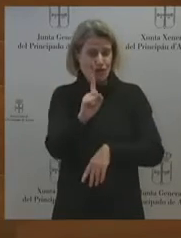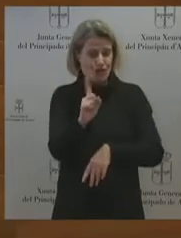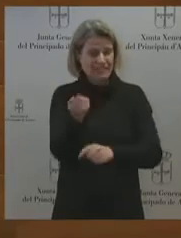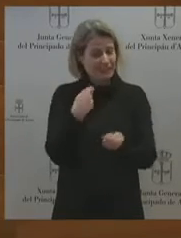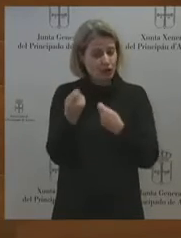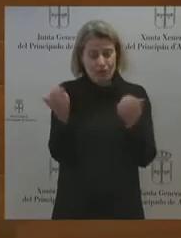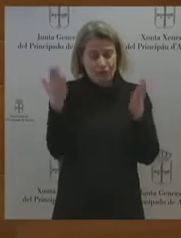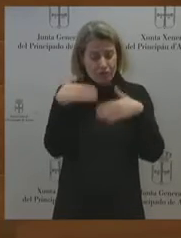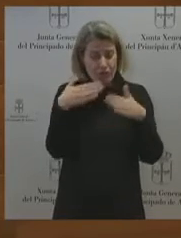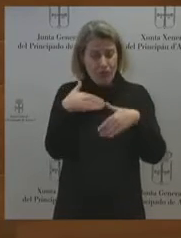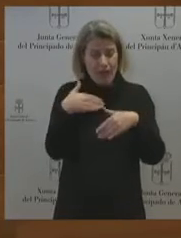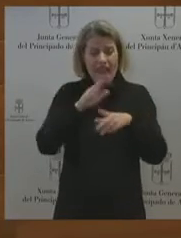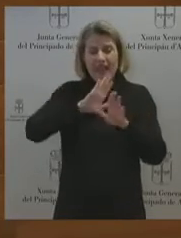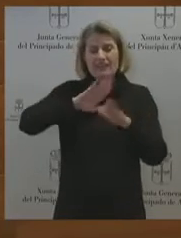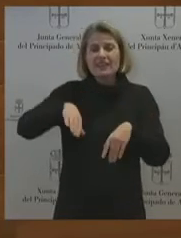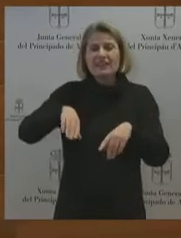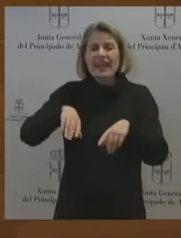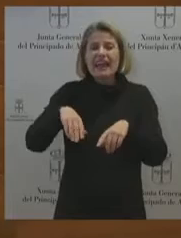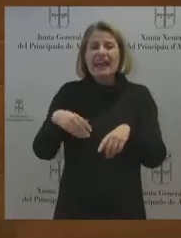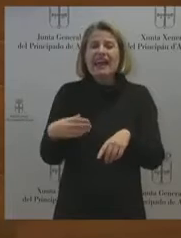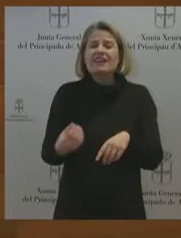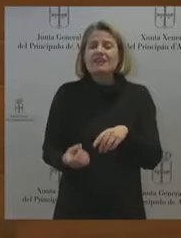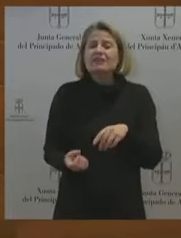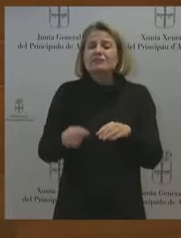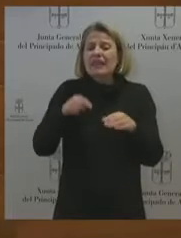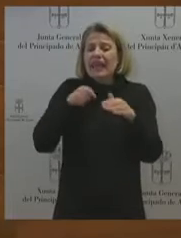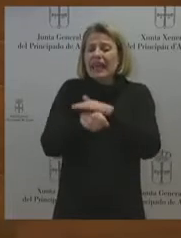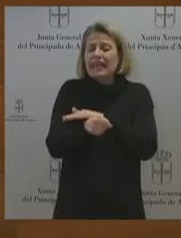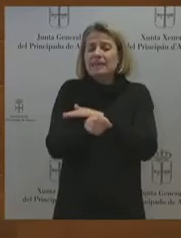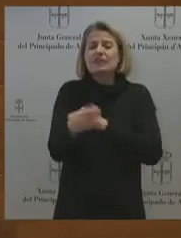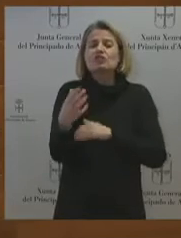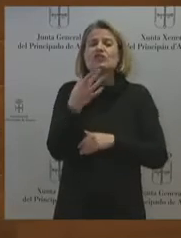industrial, que quieren acabar con acabar con la actividad industrial y sobre todo que no pretenden